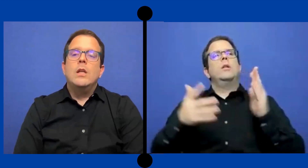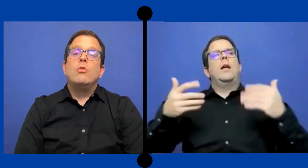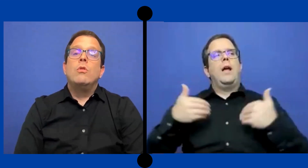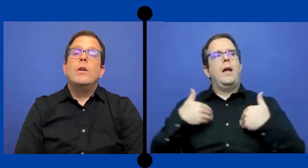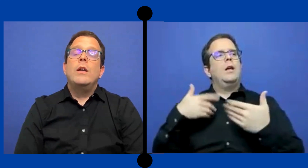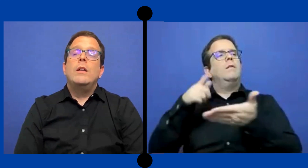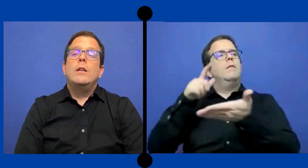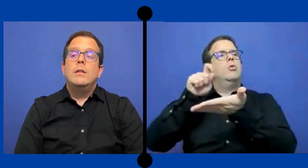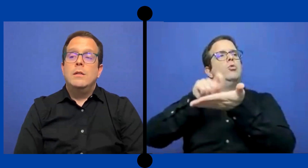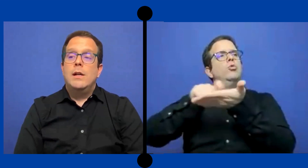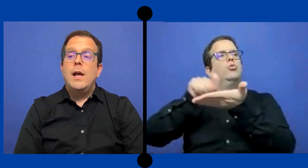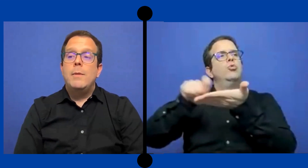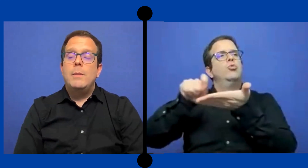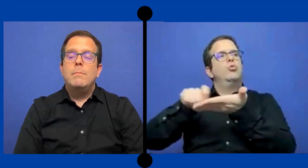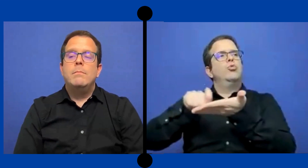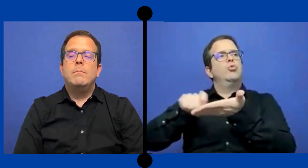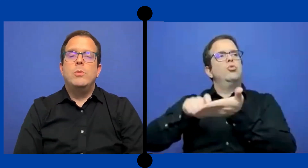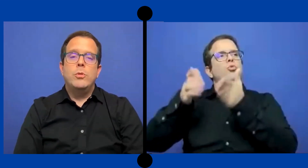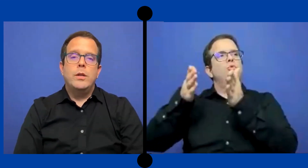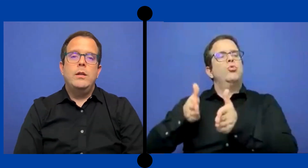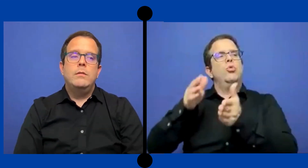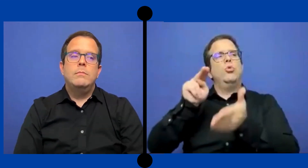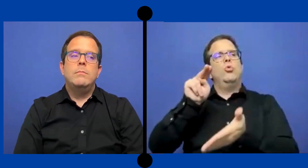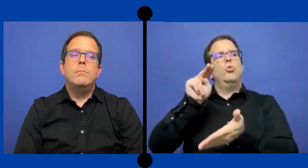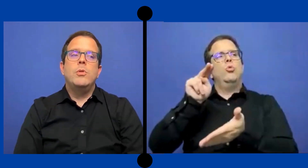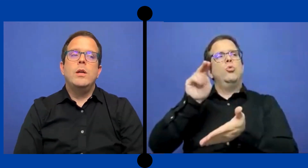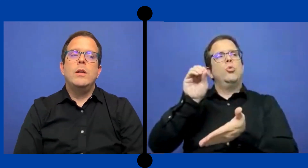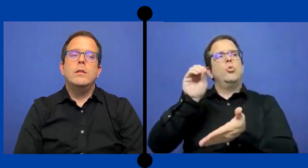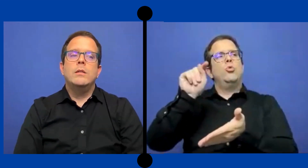Y eso es clave porque pues